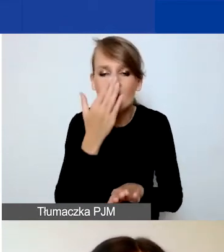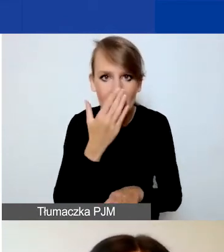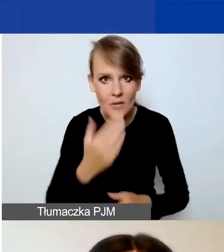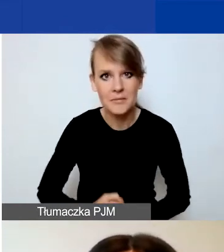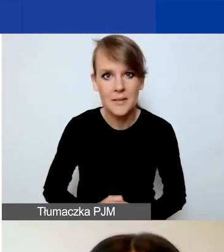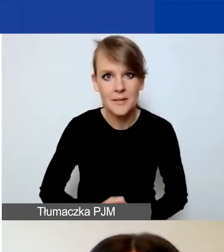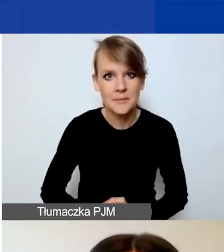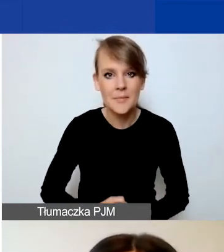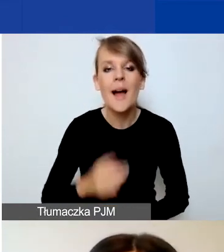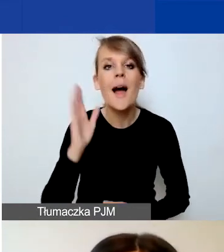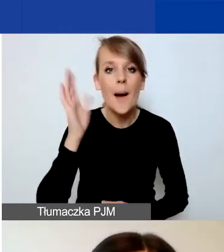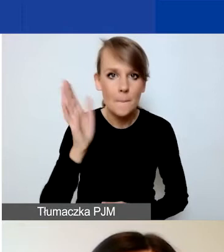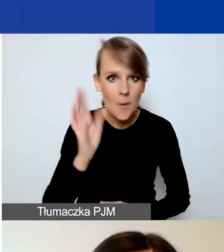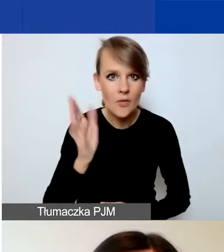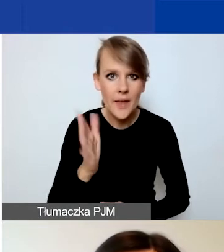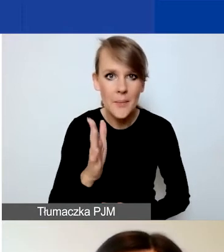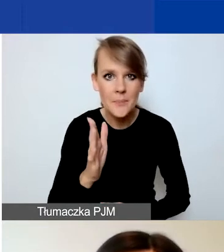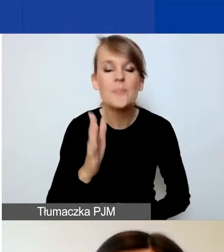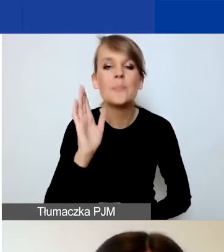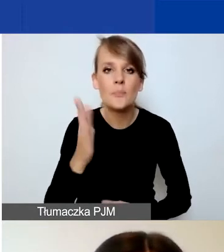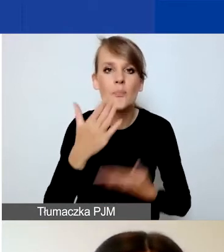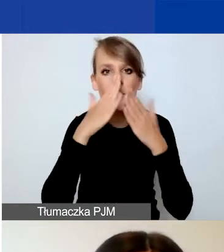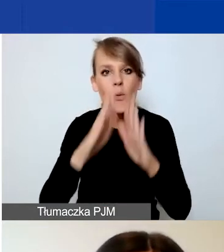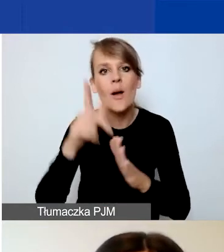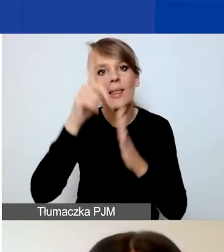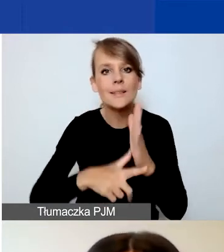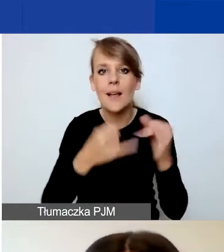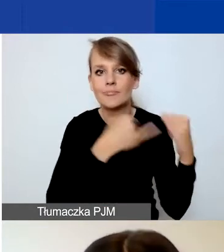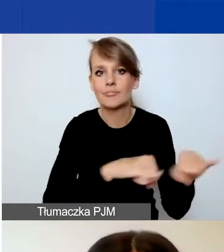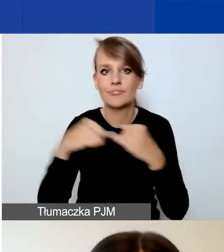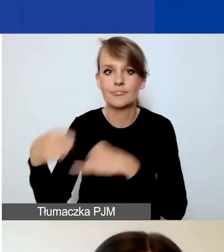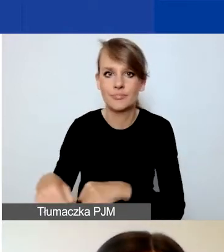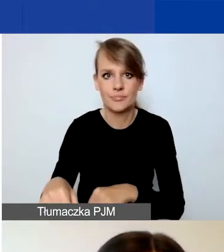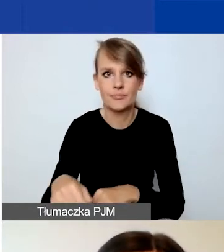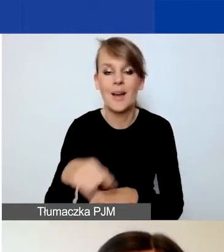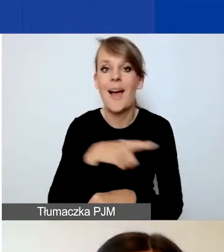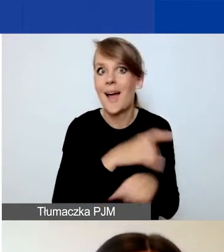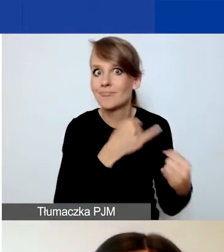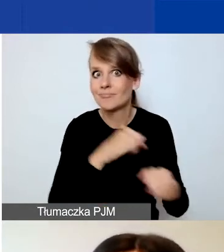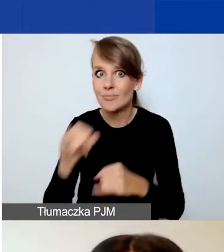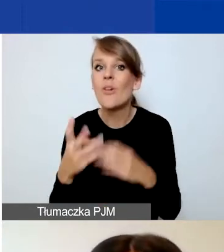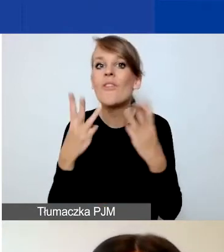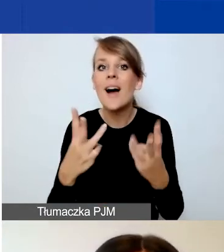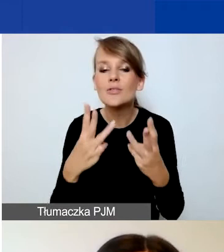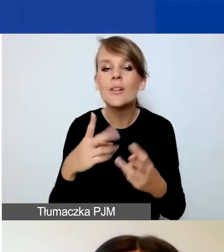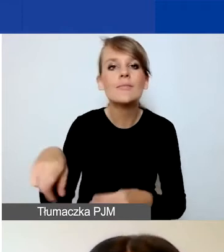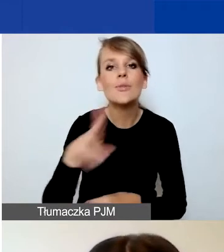Natomiast później przedstawię listę różnic. To będzie istotne dla tych z państwa, którzy może przyzwyczaili się już